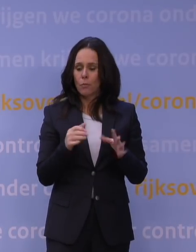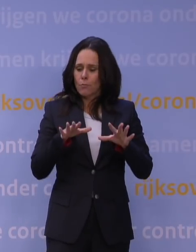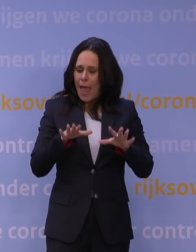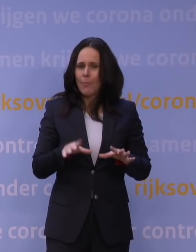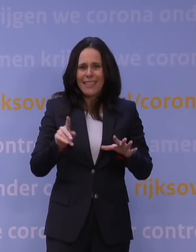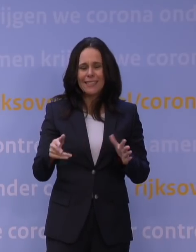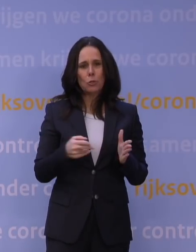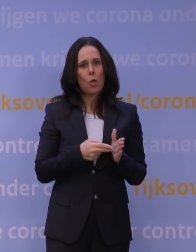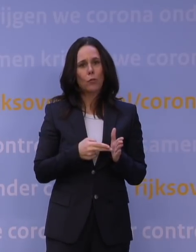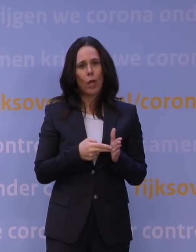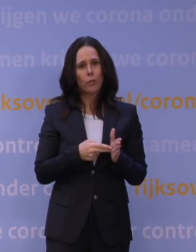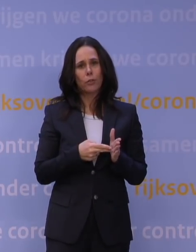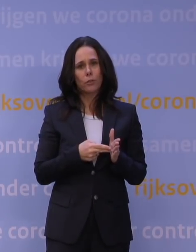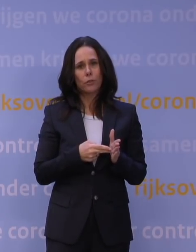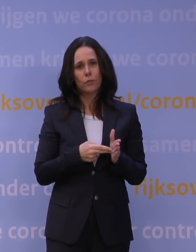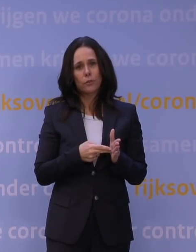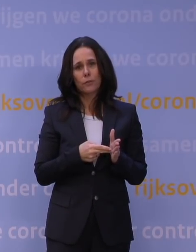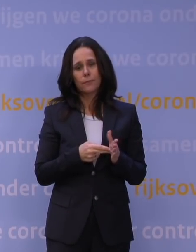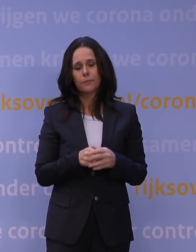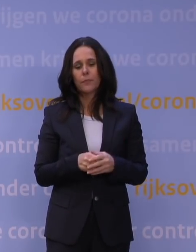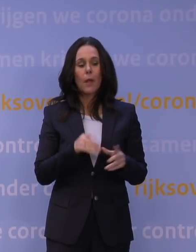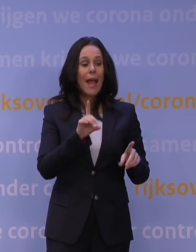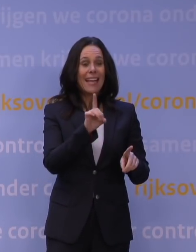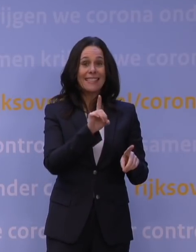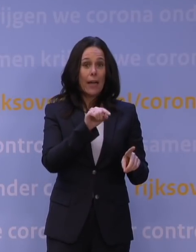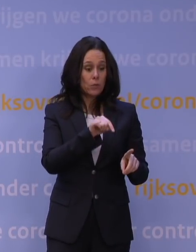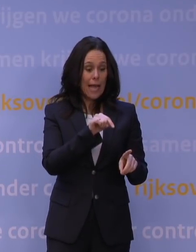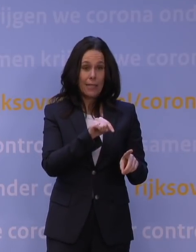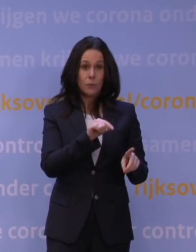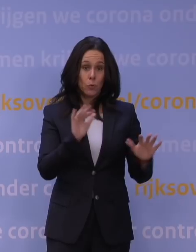Maar het feit is dat hoewel delta nu afneemt, en je dus terug zou kunnen naar waakvlammen,